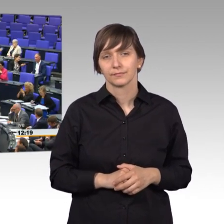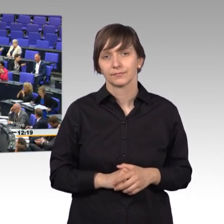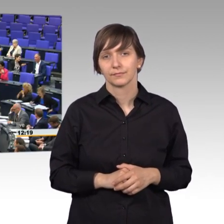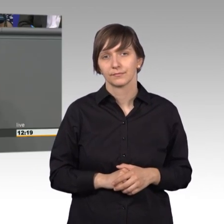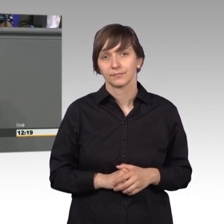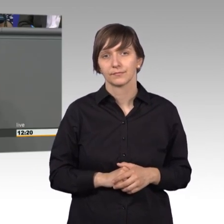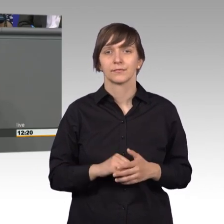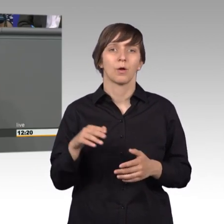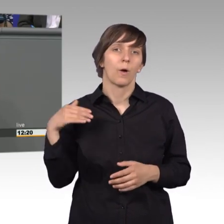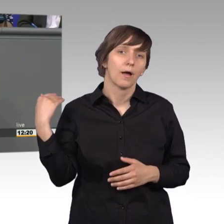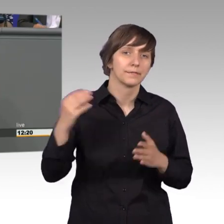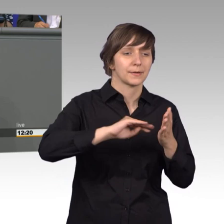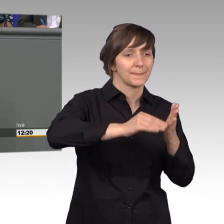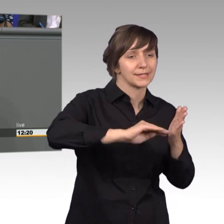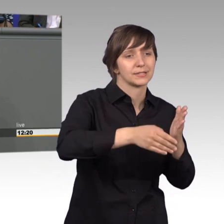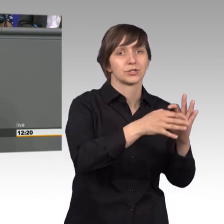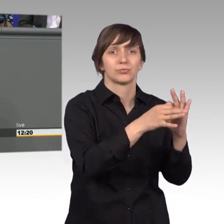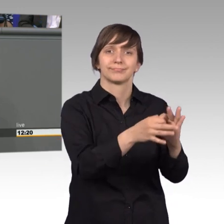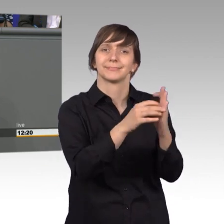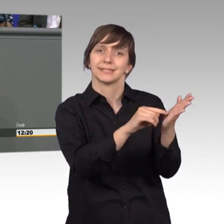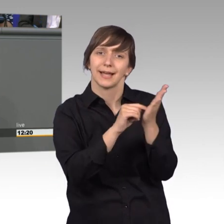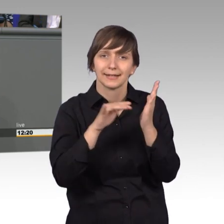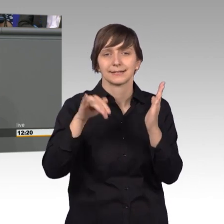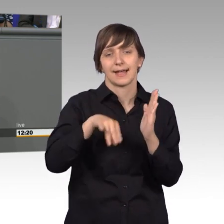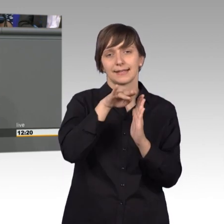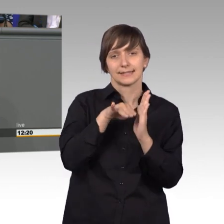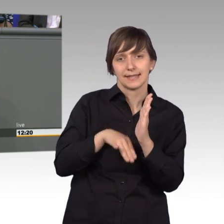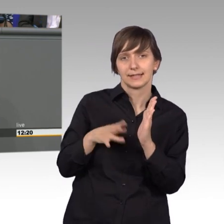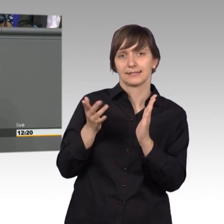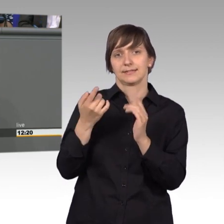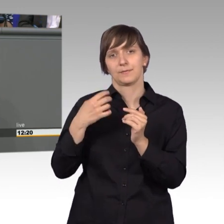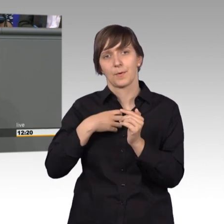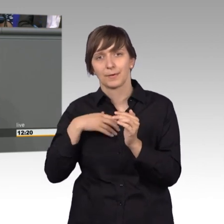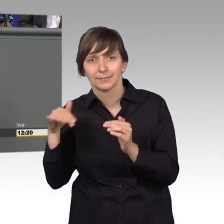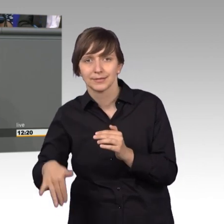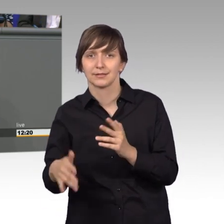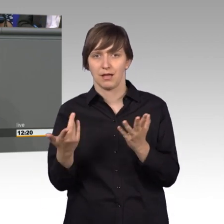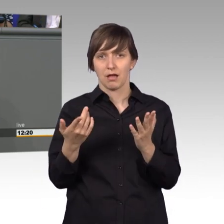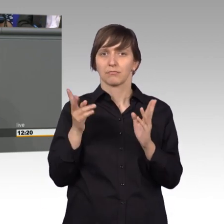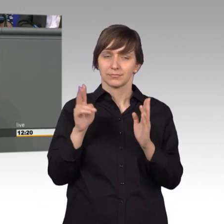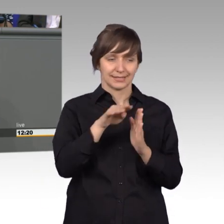Oft sind es Petitionen die uns auf Gesetzeslücken hinweisen die erst in der Anwendung von Gesetzen zum Vorschein kommen. Lücken,